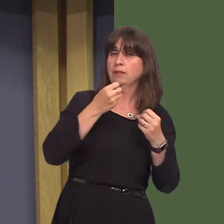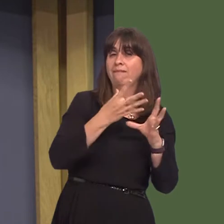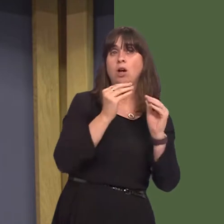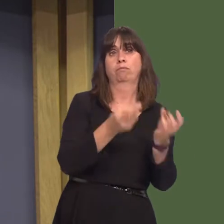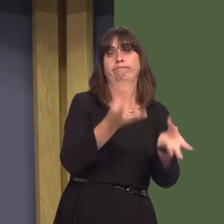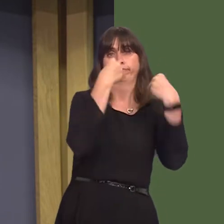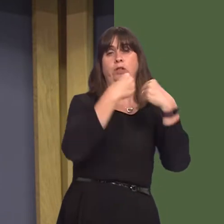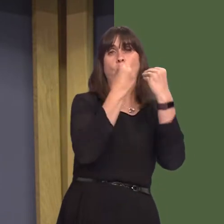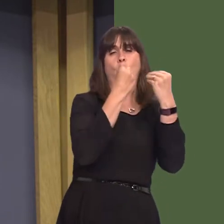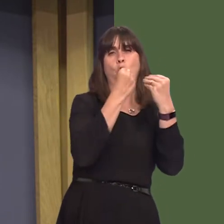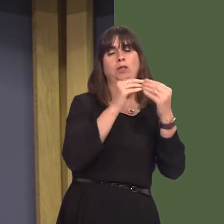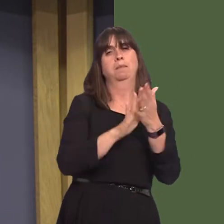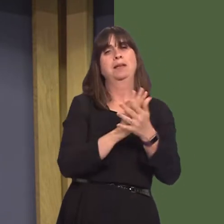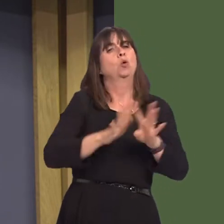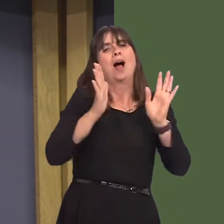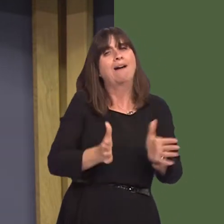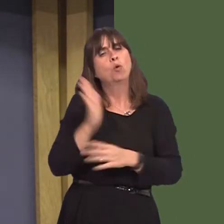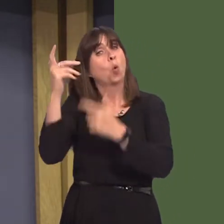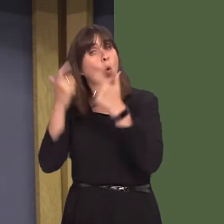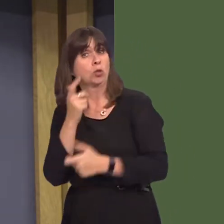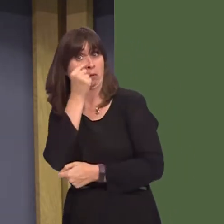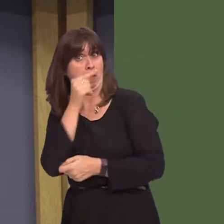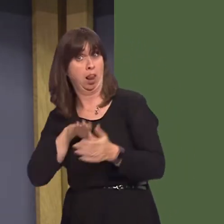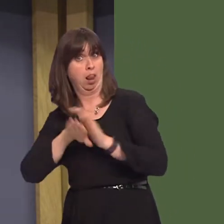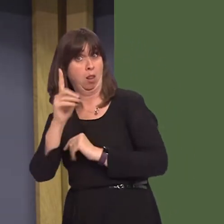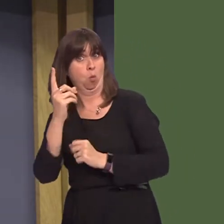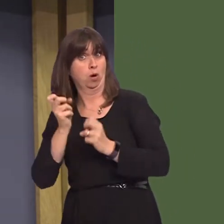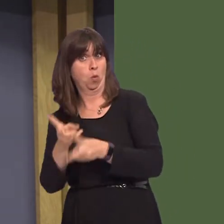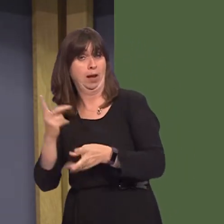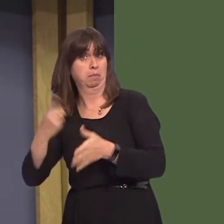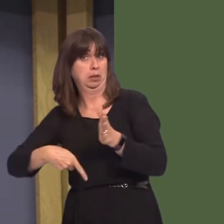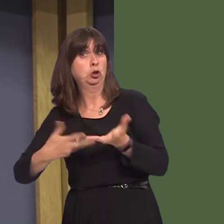offered to individuals at the discretion of the police and no cost to the public, rather